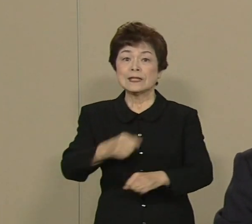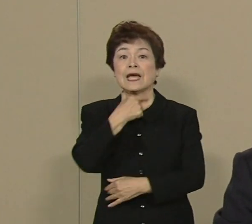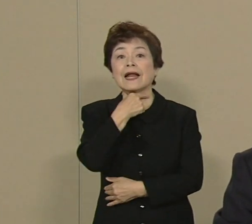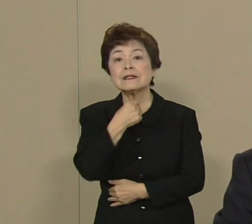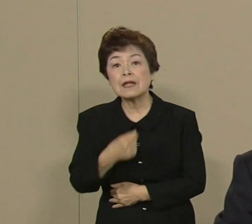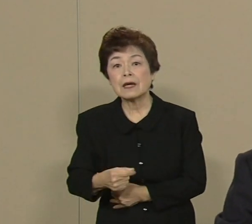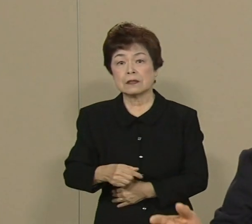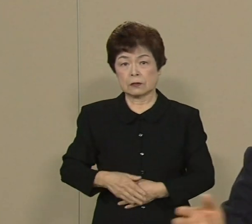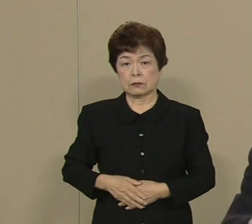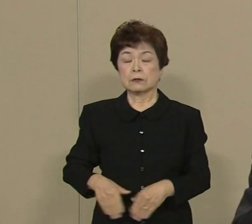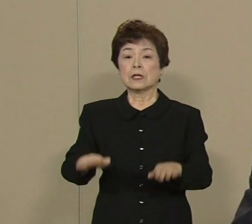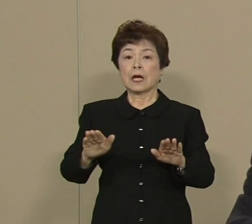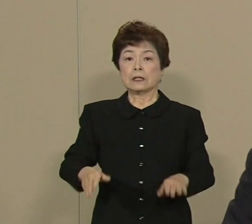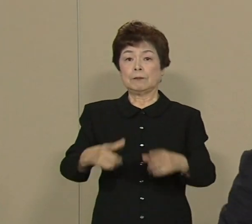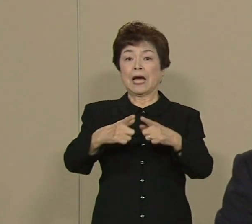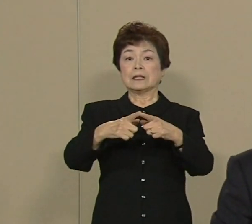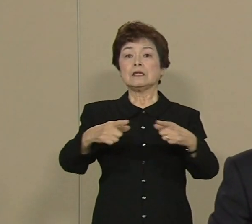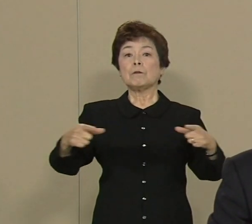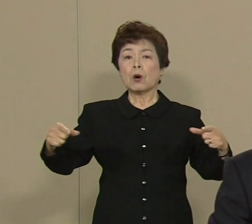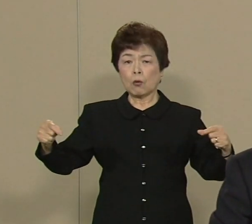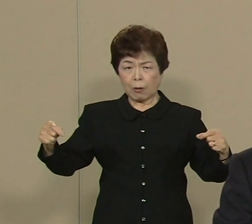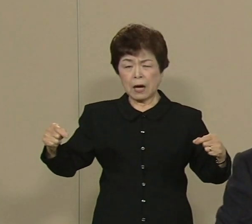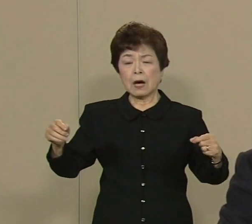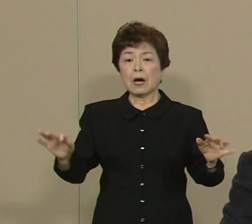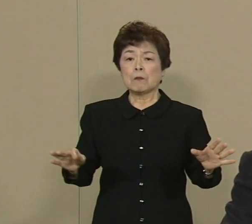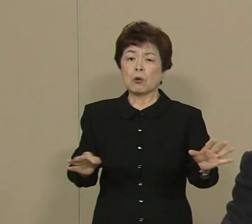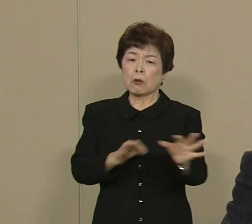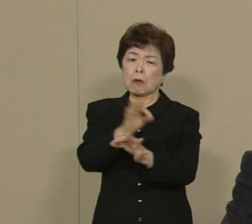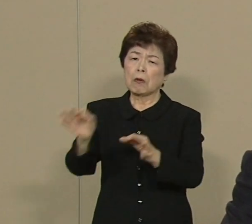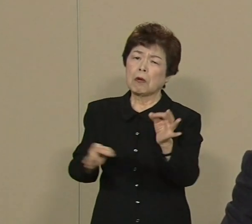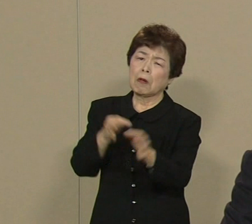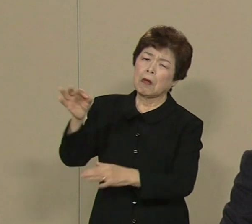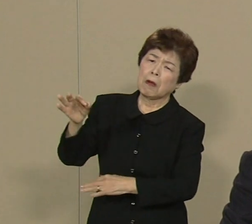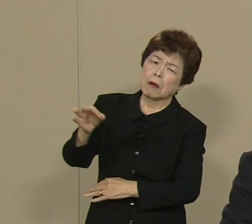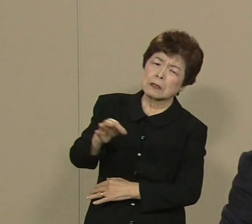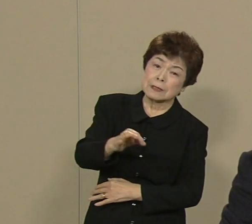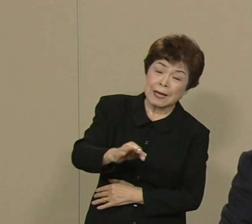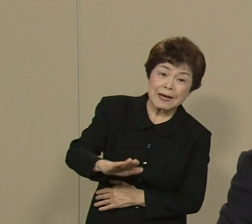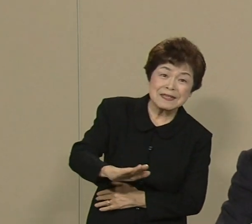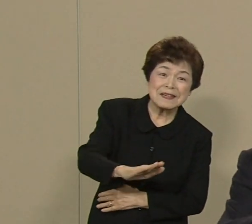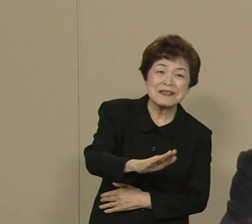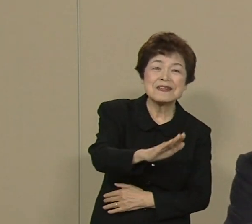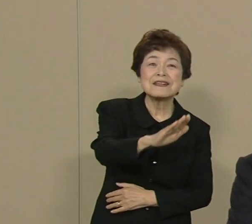日本は長い長い不況の トンネルを抜け出そうとしてます しかし